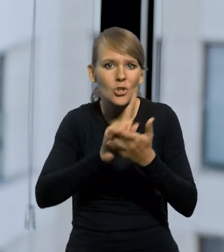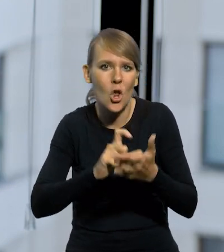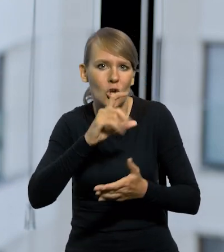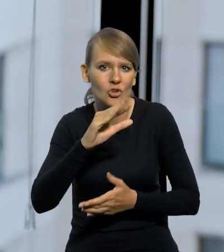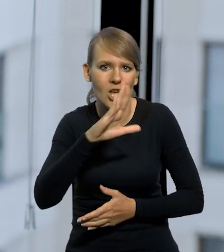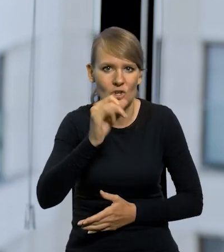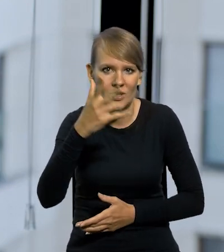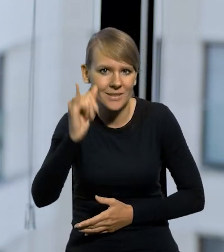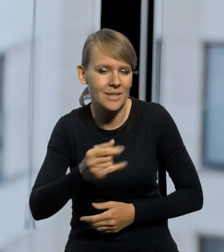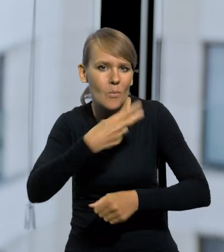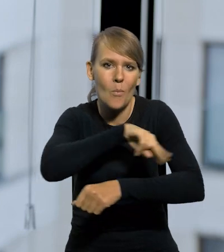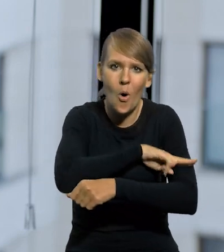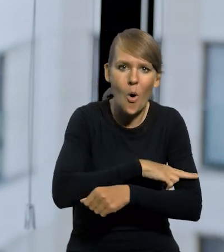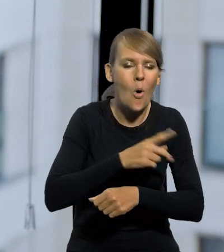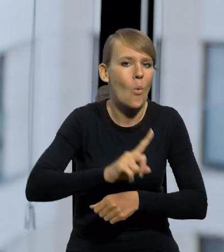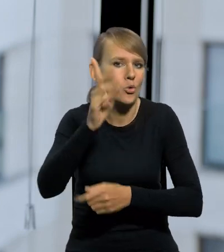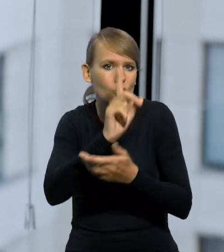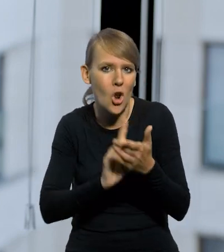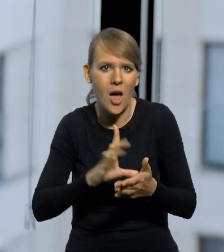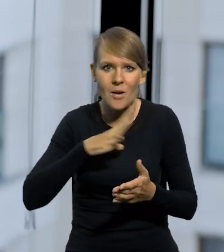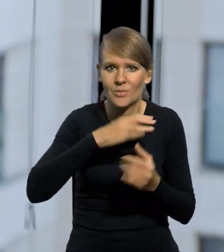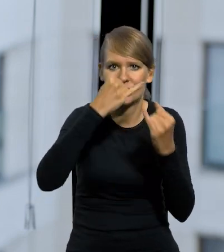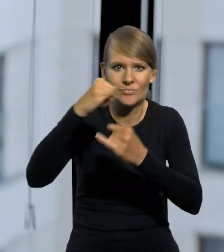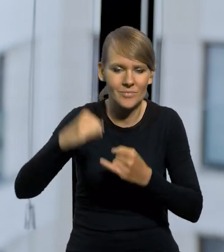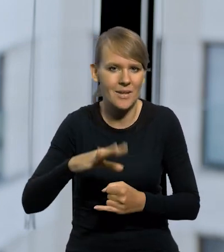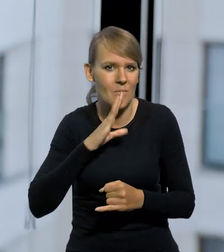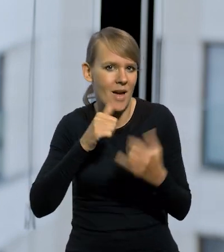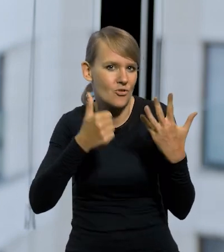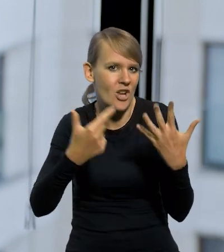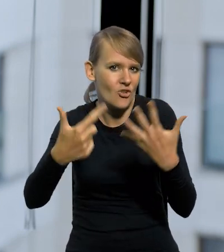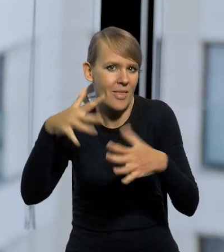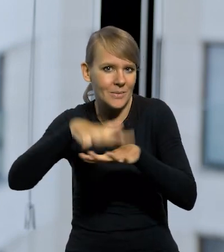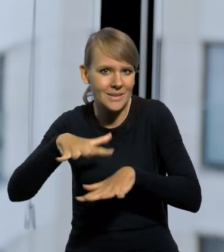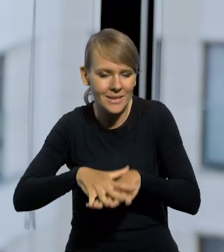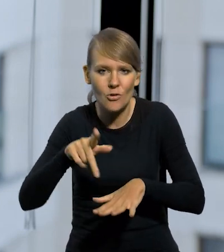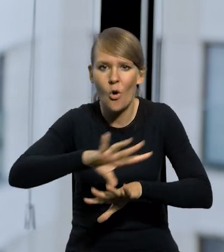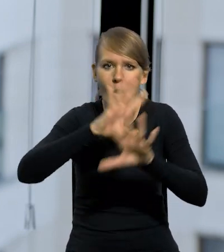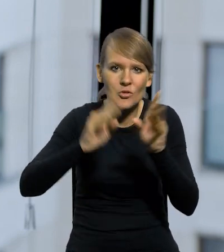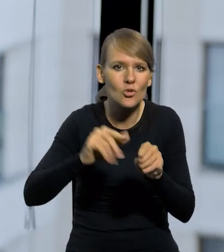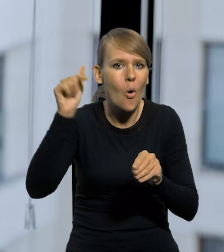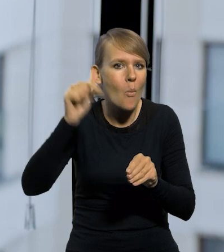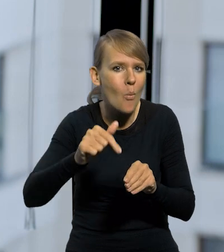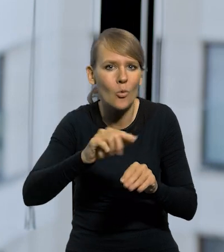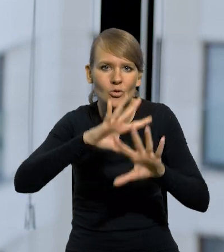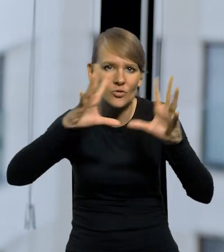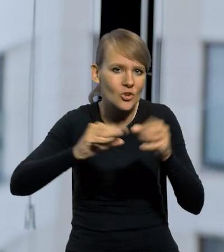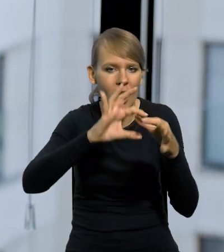inne było Poznańskie, inne było Górny Śląsk. Takich systemów było chyba z 6, czy z 7, to to wszystko trzeba było posklejać. Krążyło kilka walut.